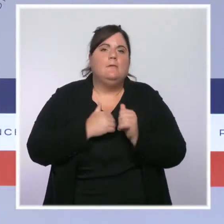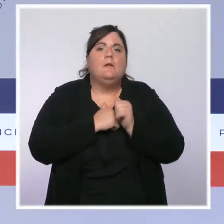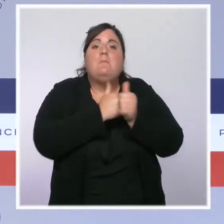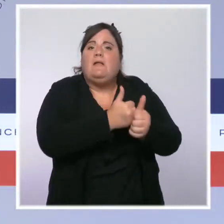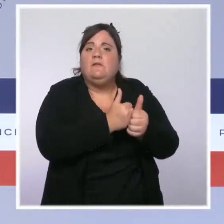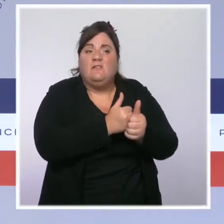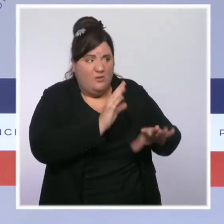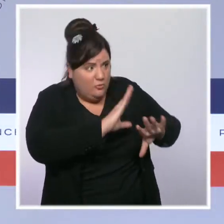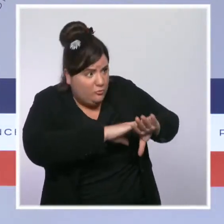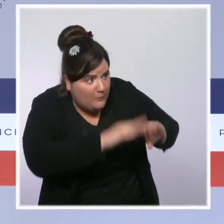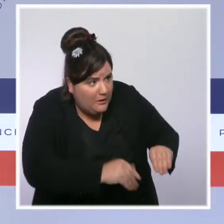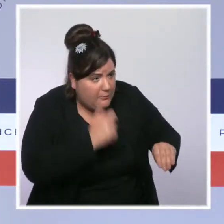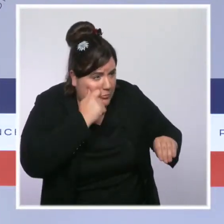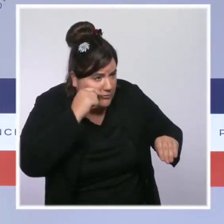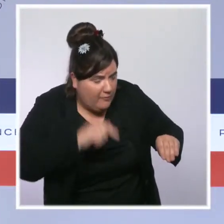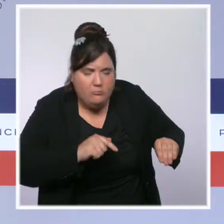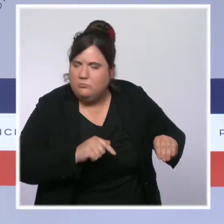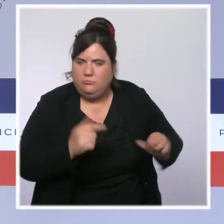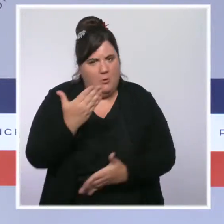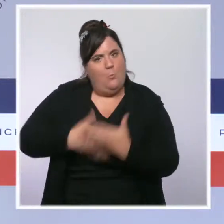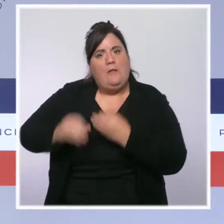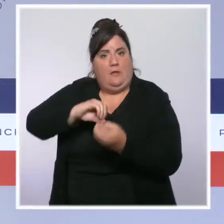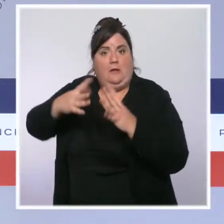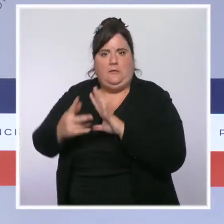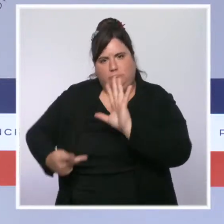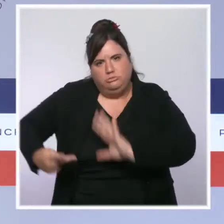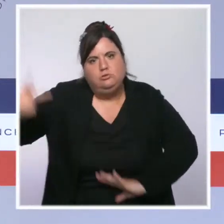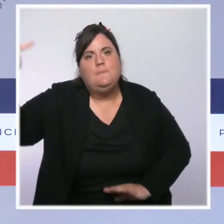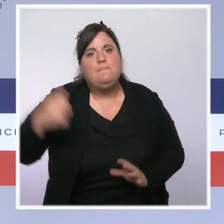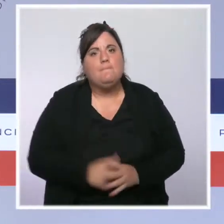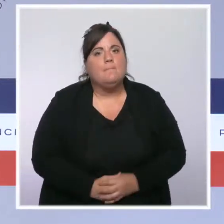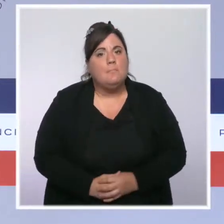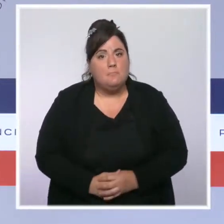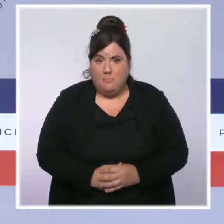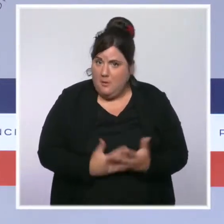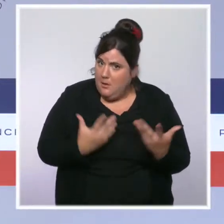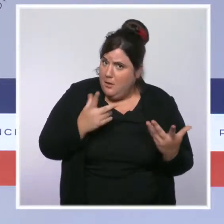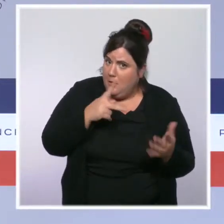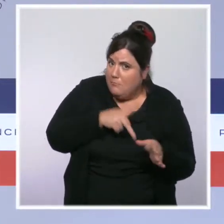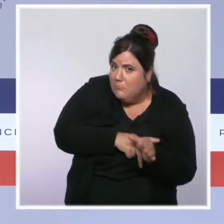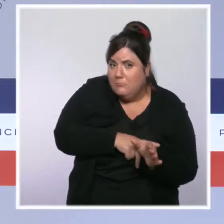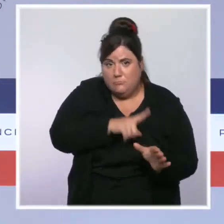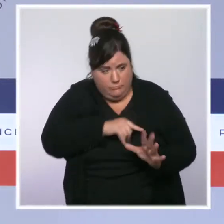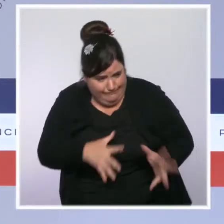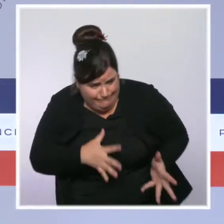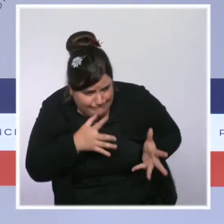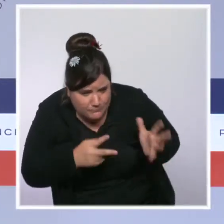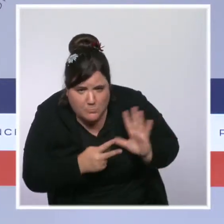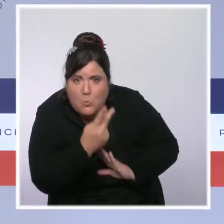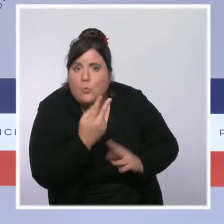Nous allons continuer à améliorer les conditions d'engagement des forces de l'ordre. Un nouvel uniforme sera mis en production et distribué à partir